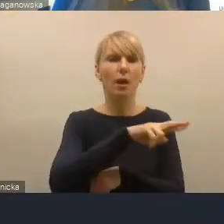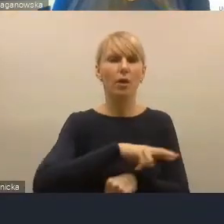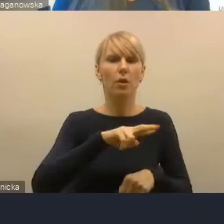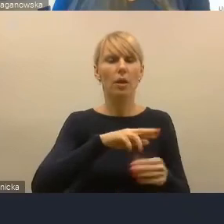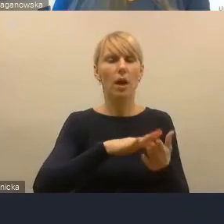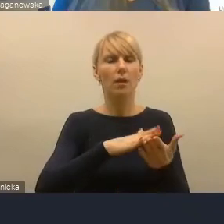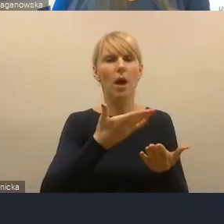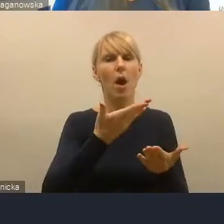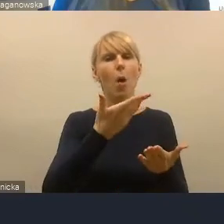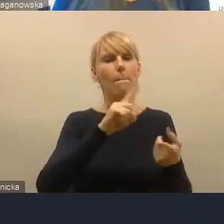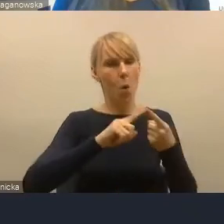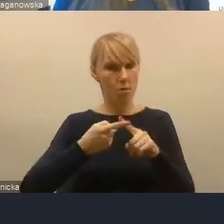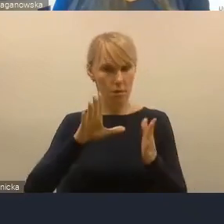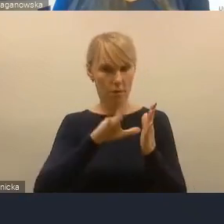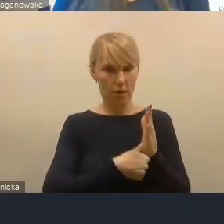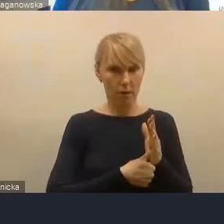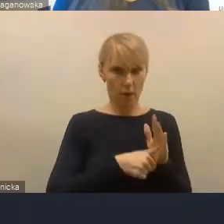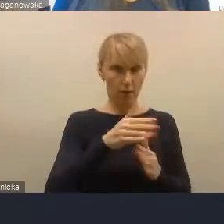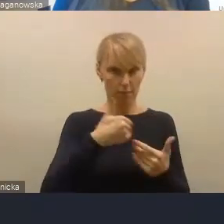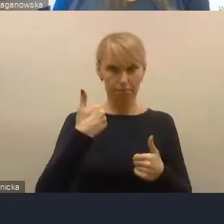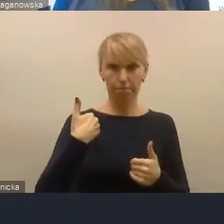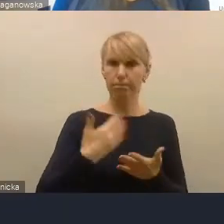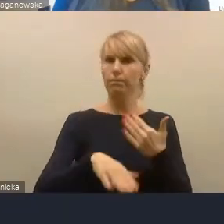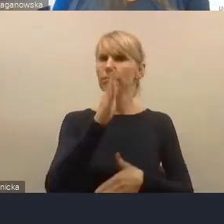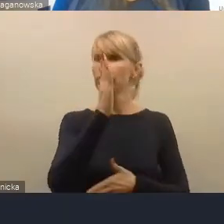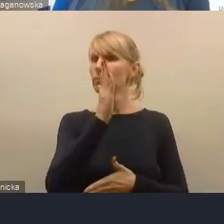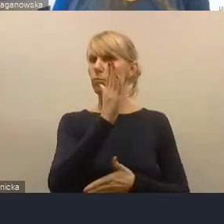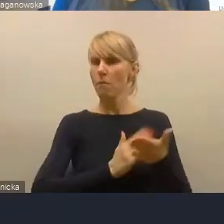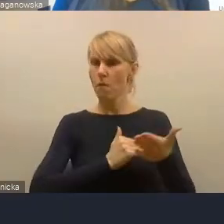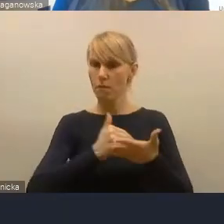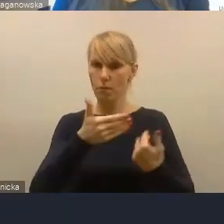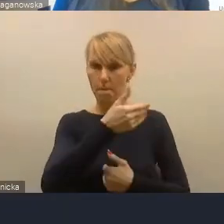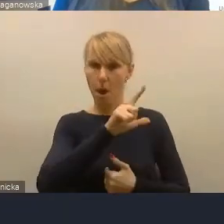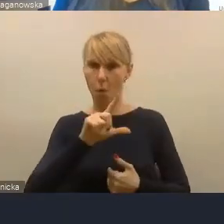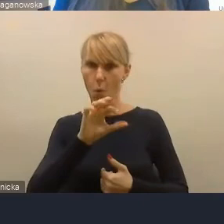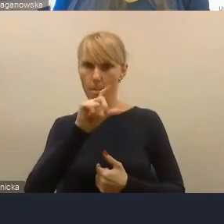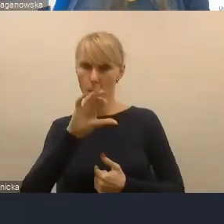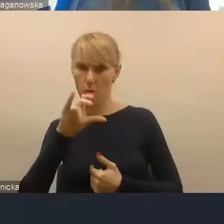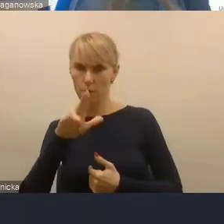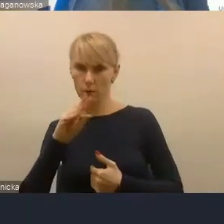było województwo małopolskie. Tam nawet były takie konferencje miejskie co roku organizowane